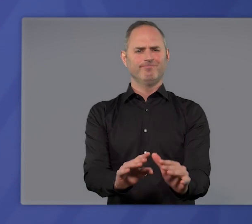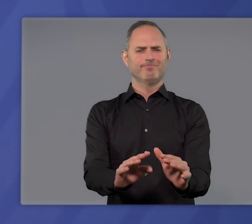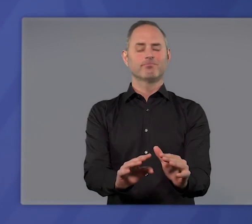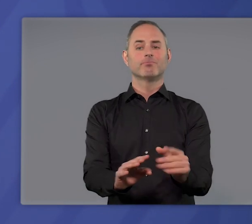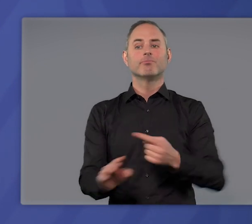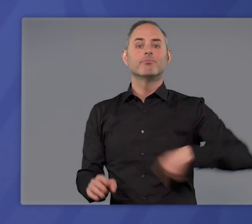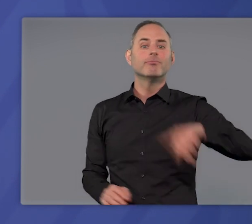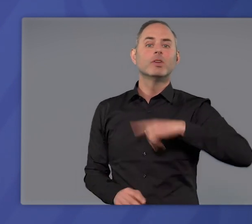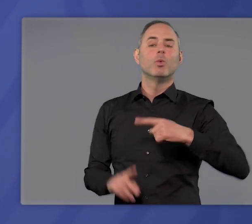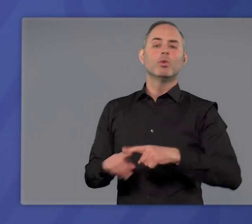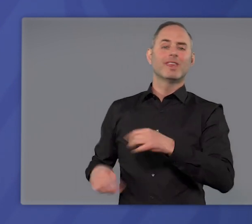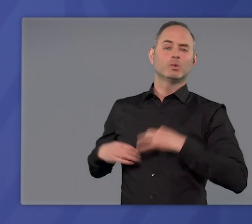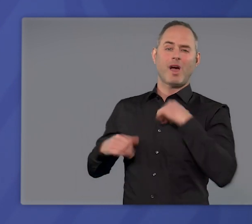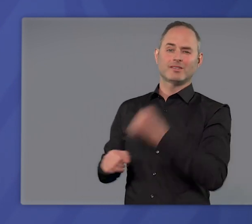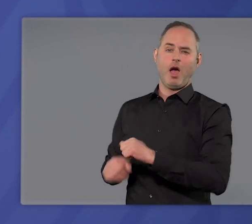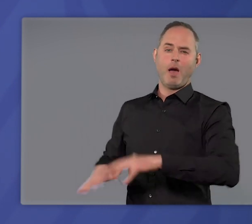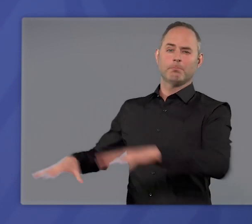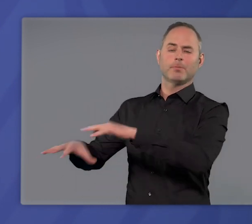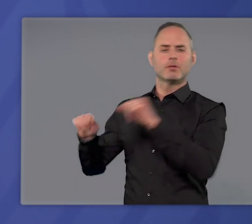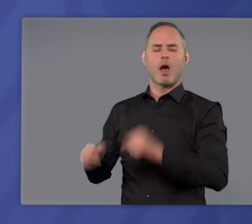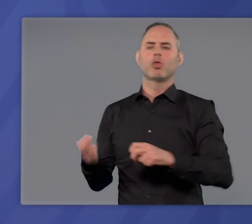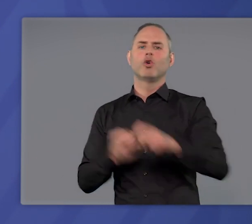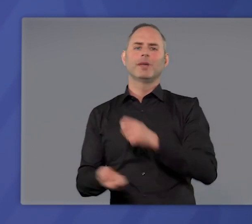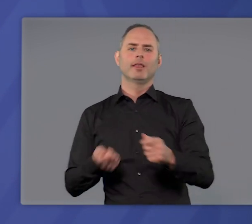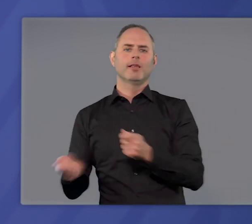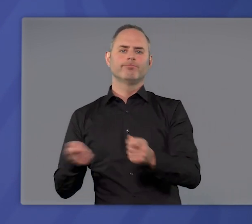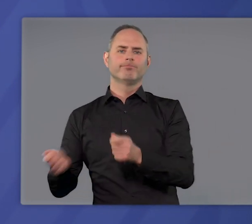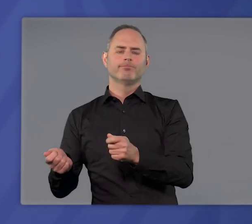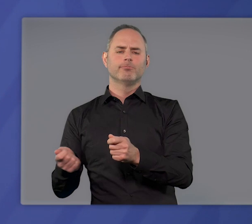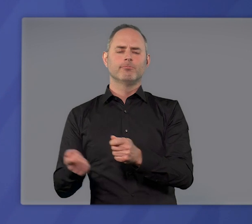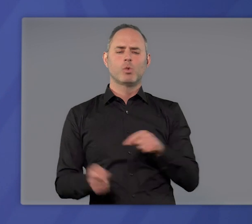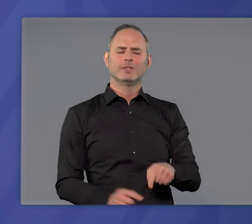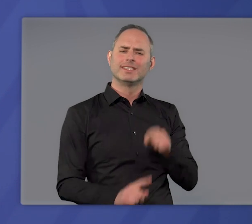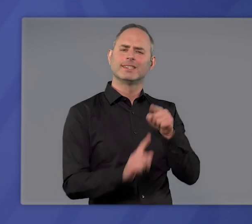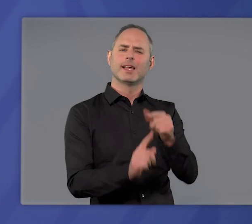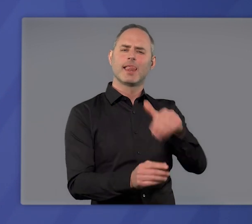mit dem wir und die Gesundheitsämter umgehen können. Es dient dem Ziel,